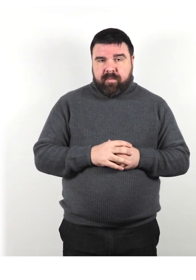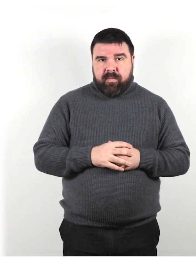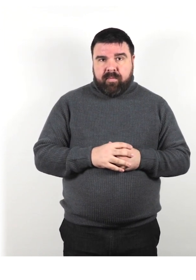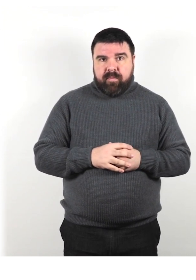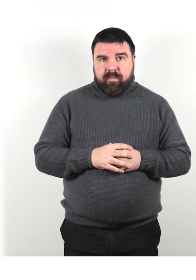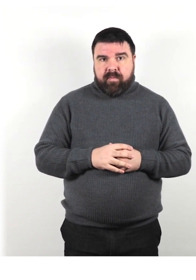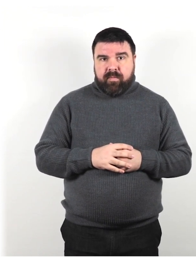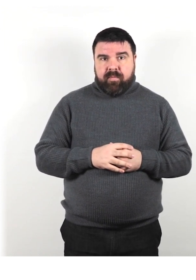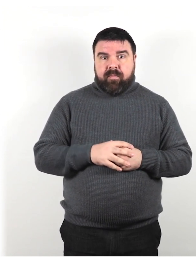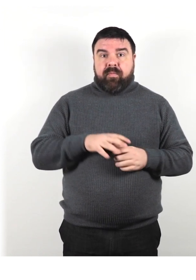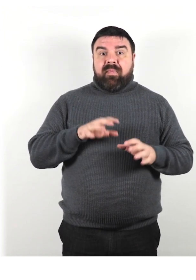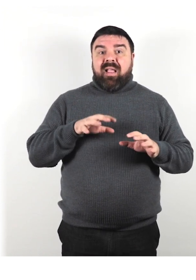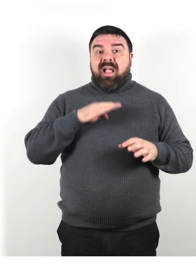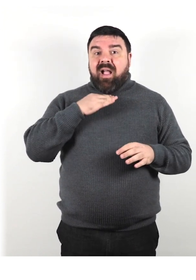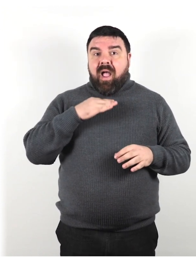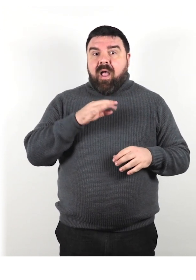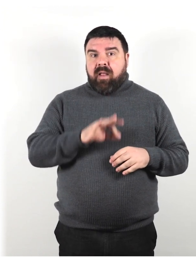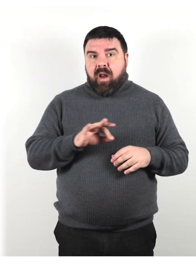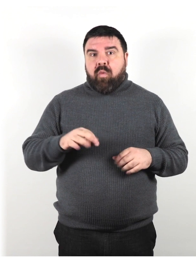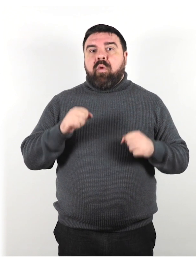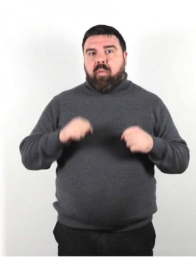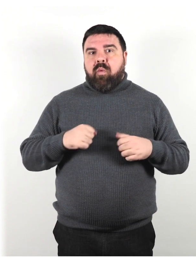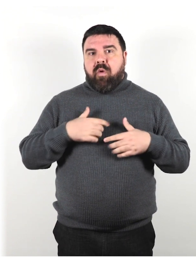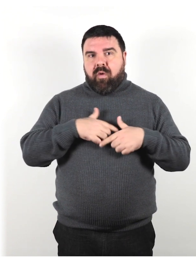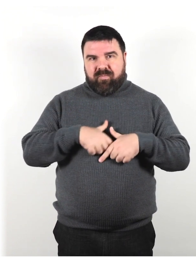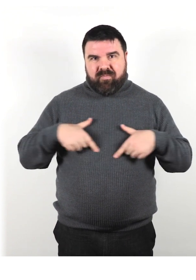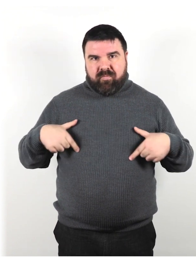Alcuni cani possono indossare un'imbracatura con un'etichetta,